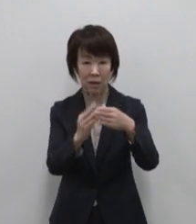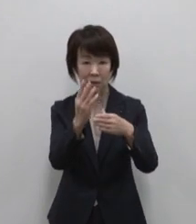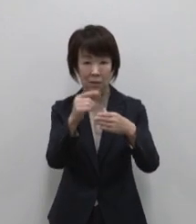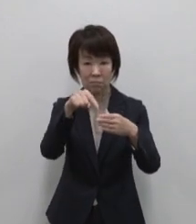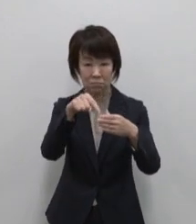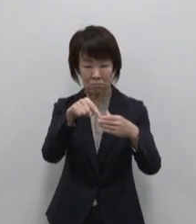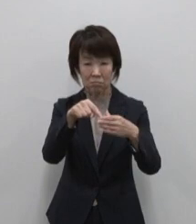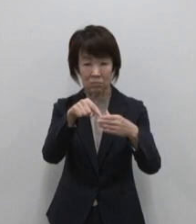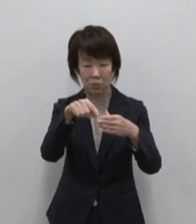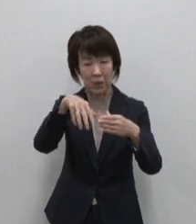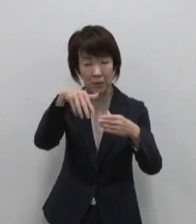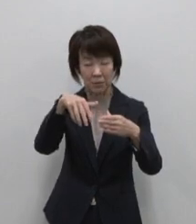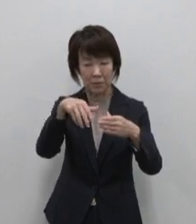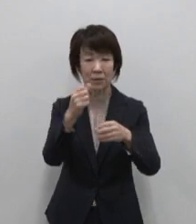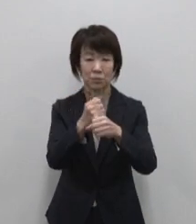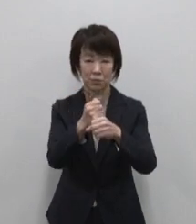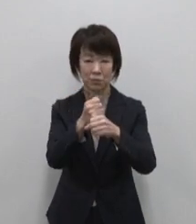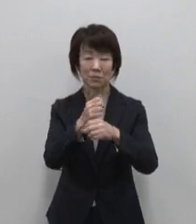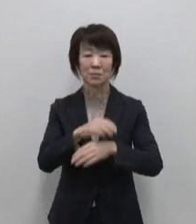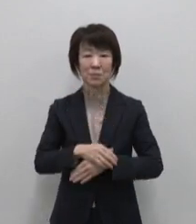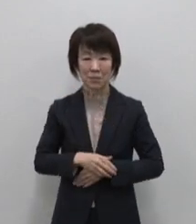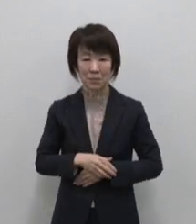父島のおススメは小笠原の大自然の